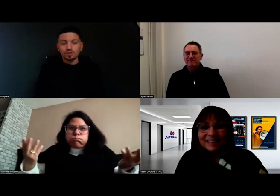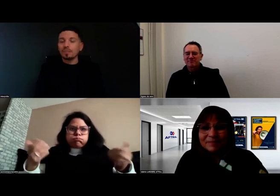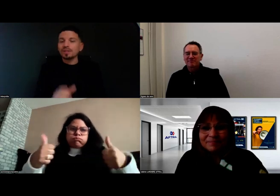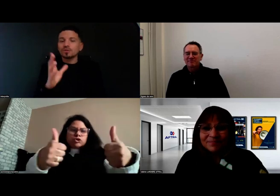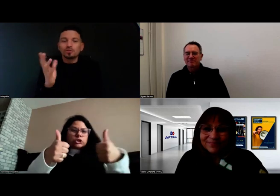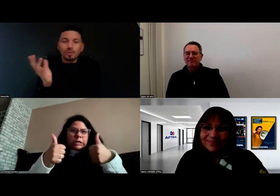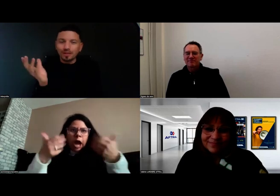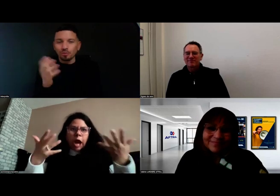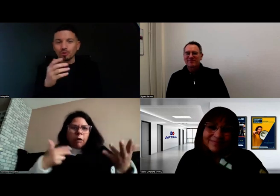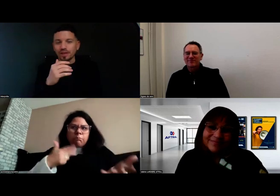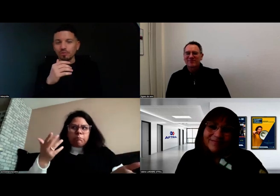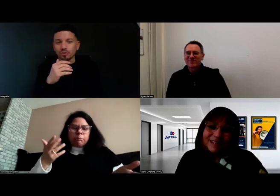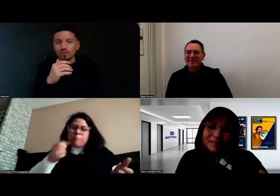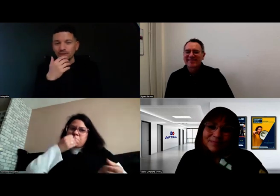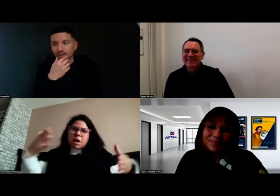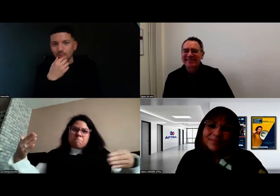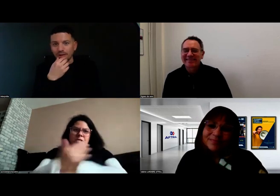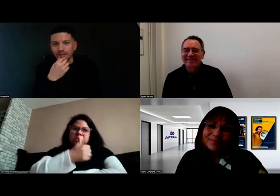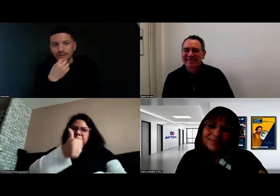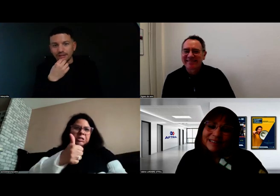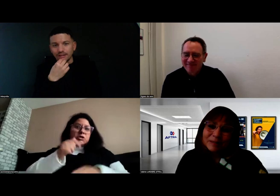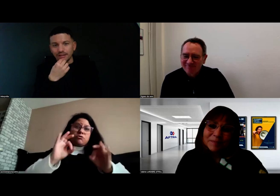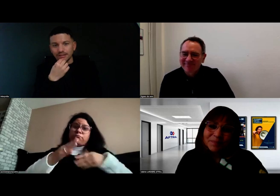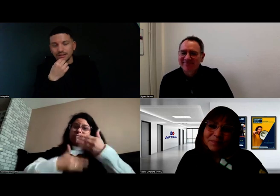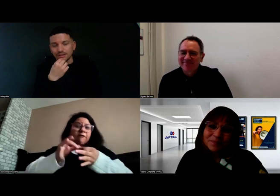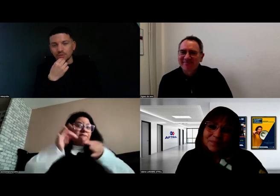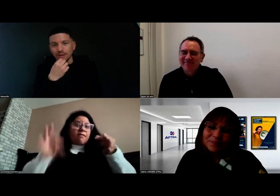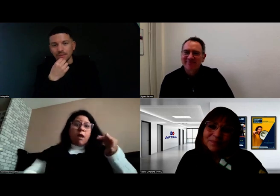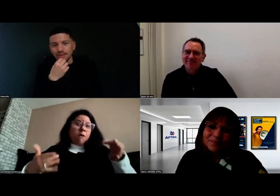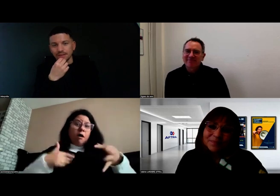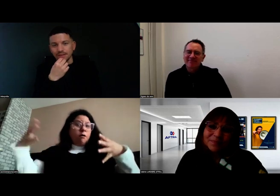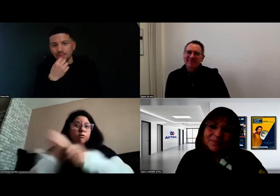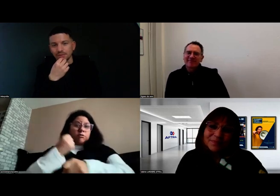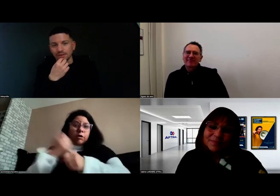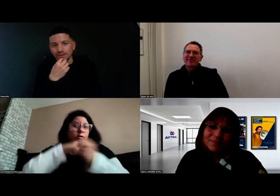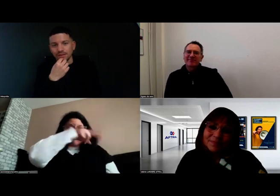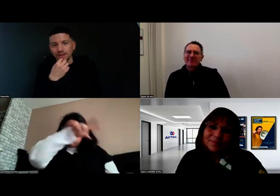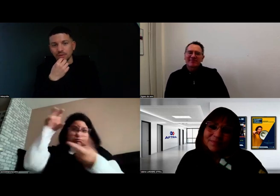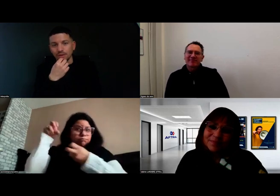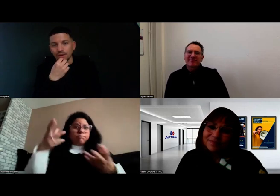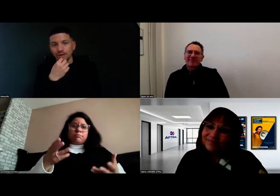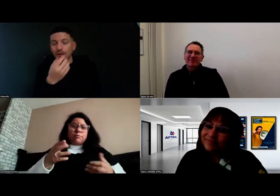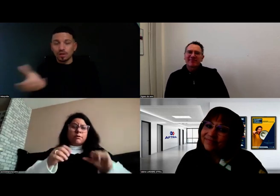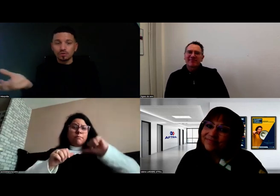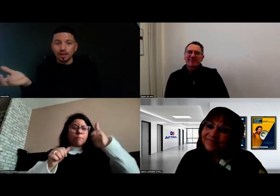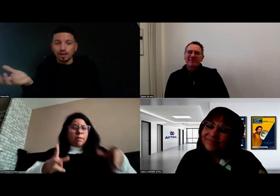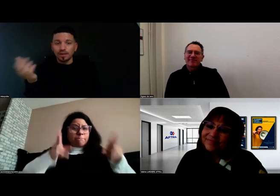Je ne vois pas d'ombre au tableau en fait, vraiment pas. Ça s'est super bien passé et finalement, le résultat est là,